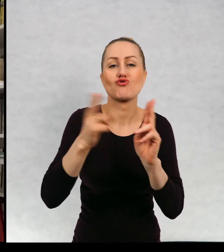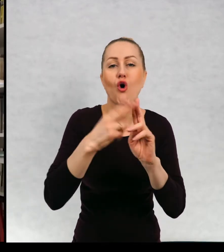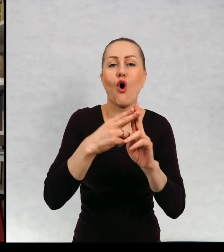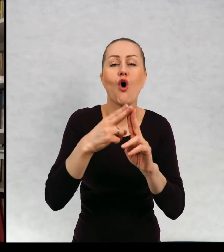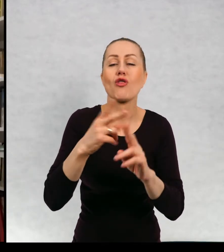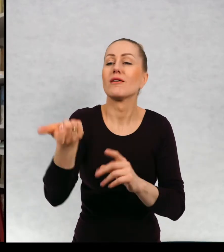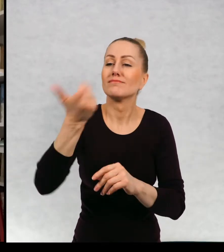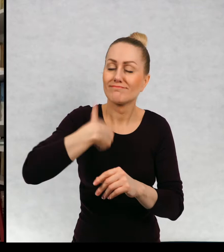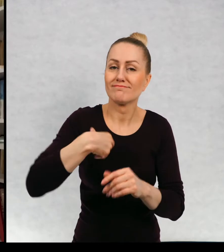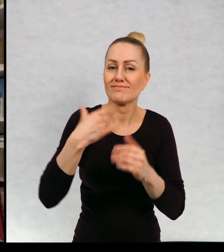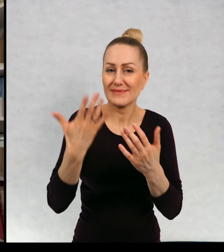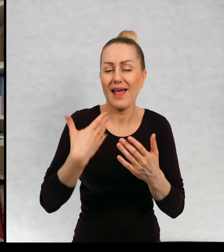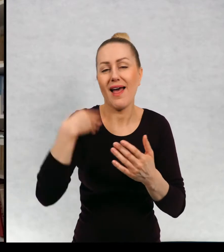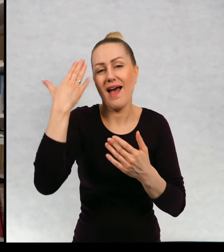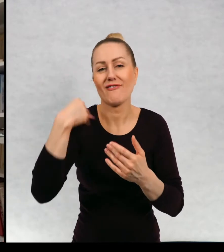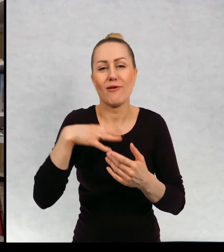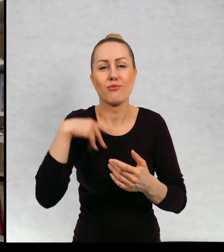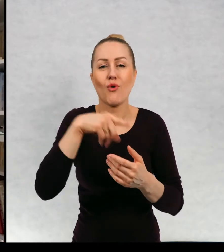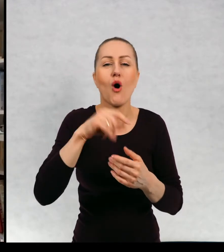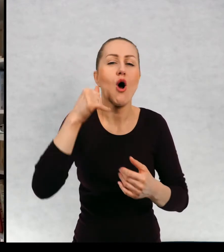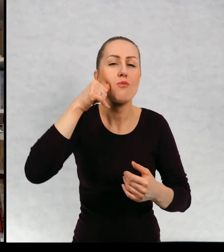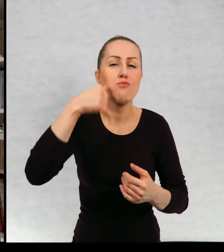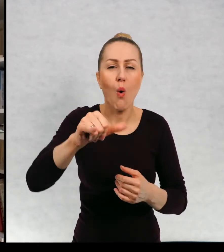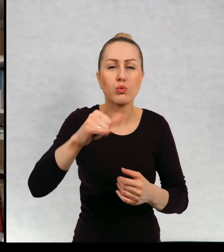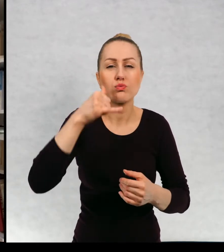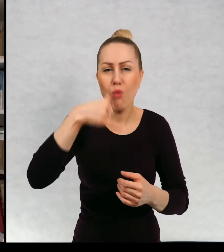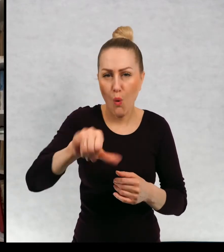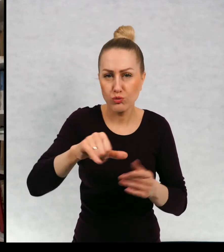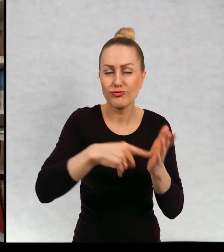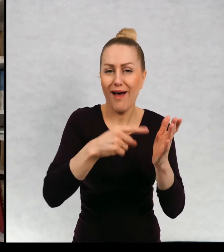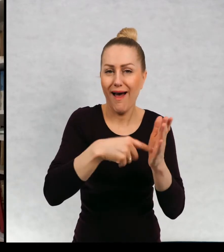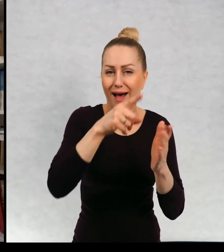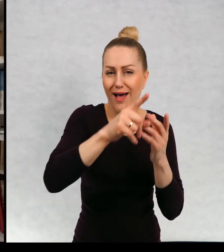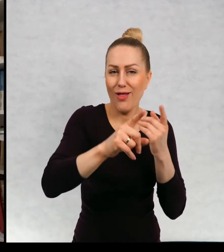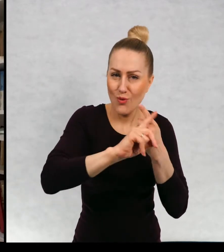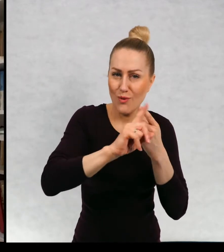Kiedyś była to skrytka pocztowa, no w dalszym ciągu ta moja skrytka